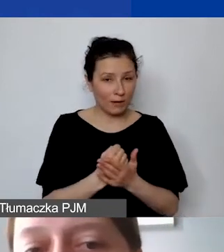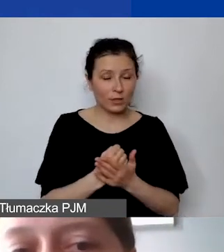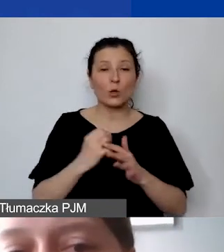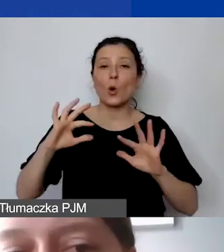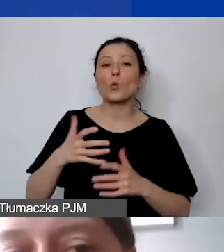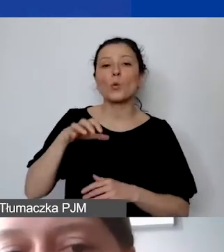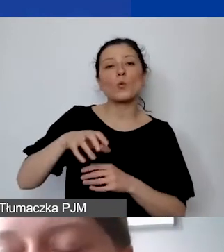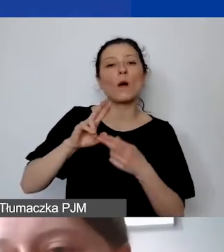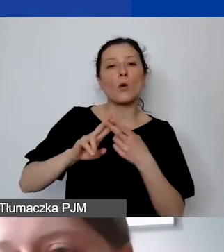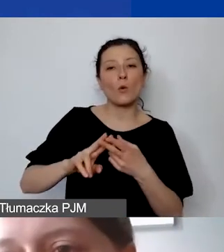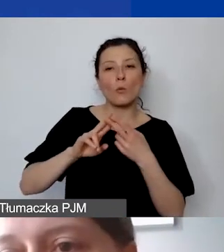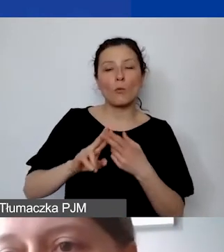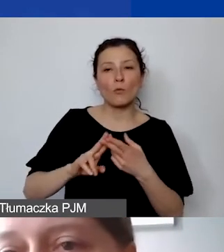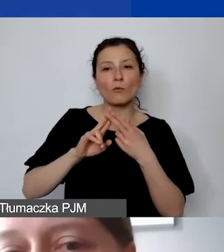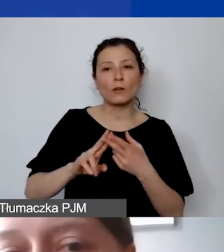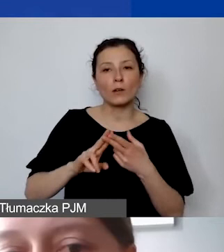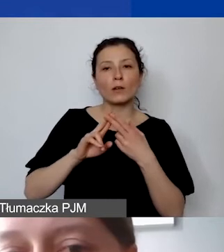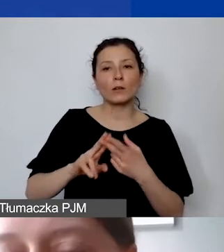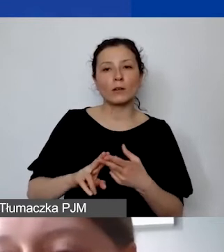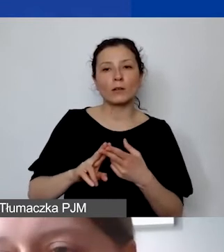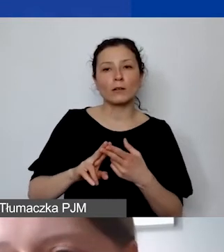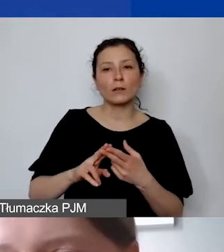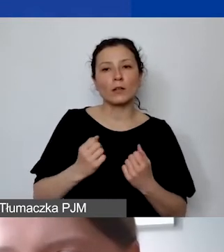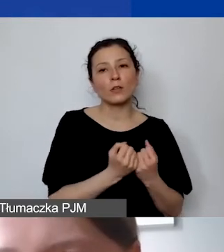które trwają przez znaczną część trwania projektu.